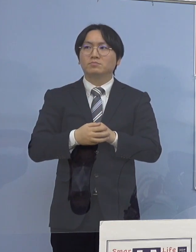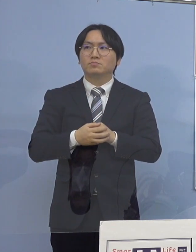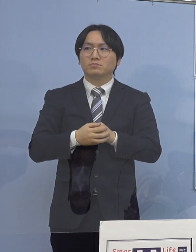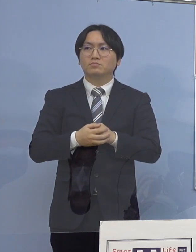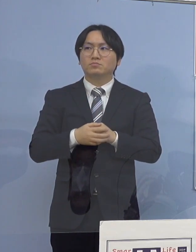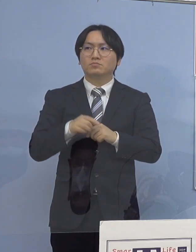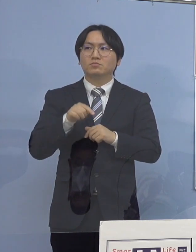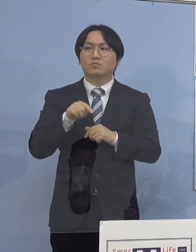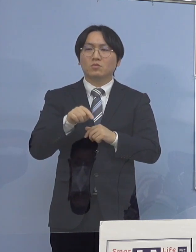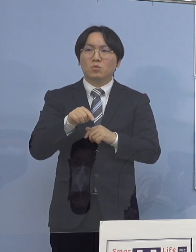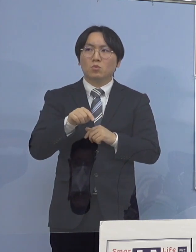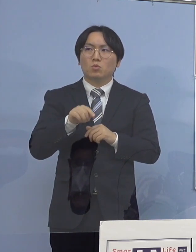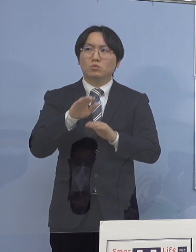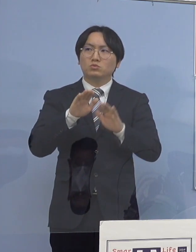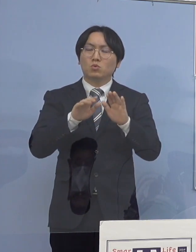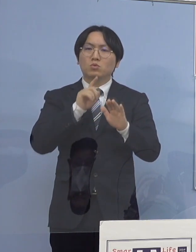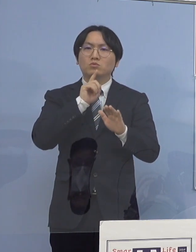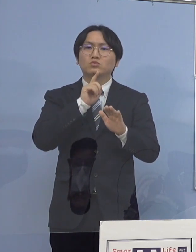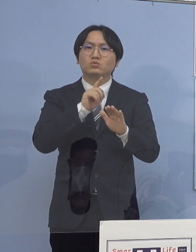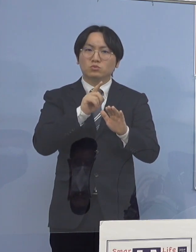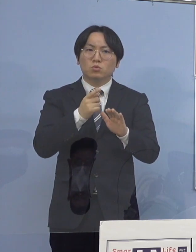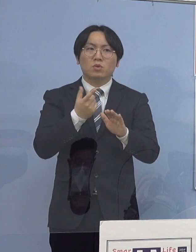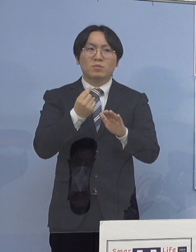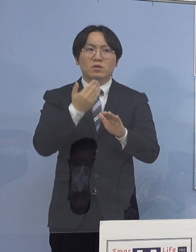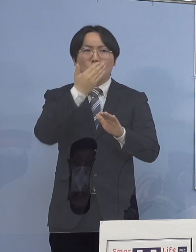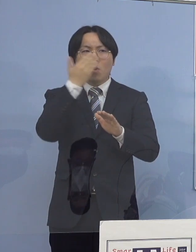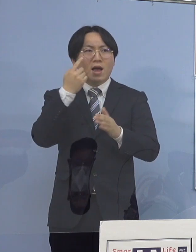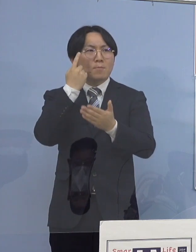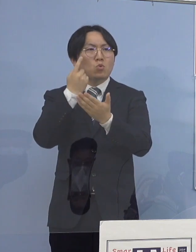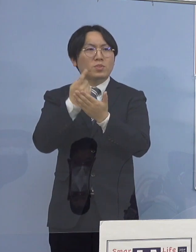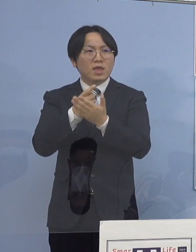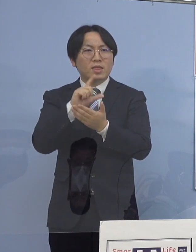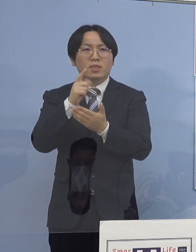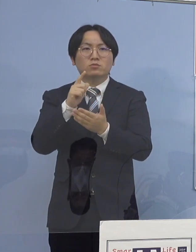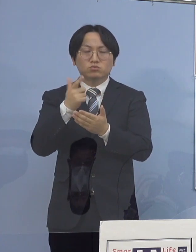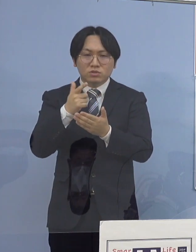やはり少しずつ、フェーズが 変わりつつあると捉えていいのかどうか